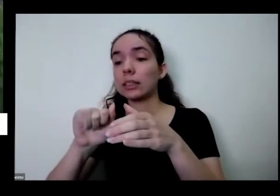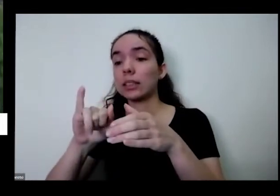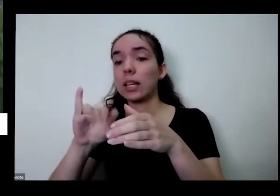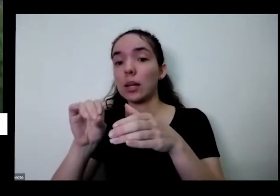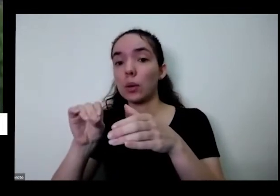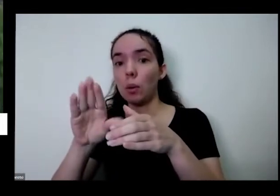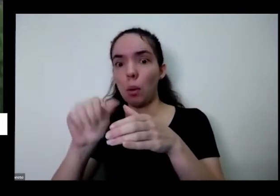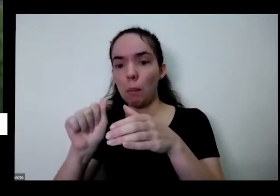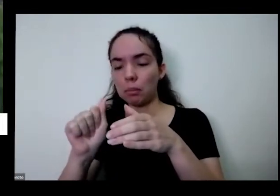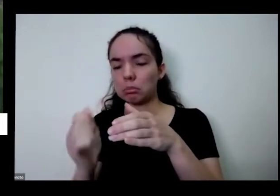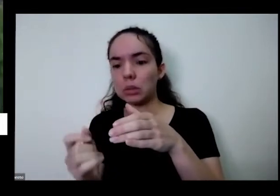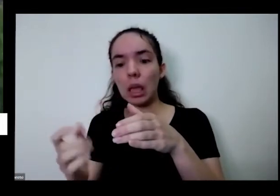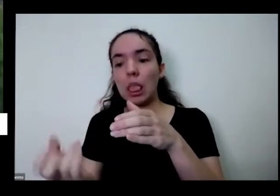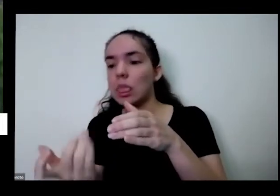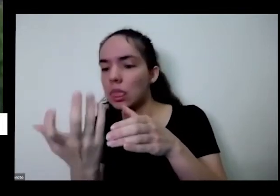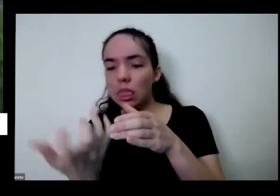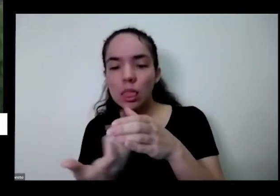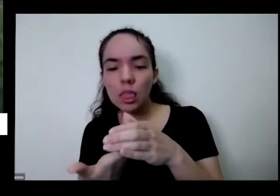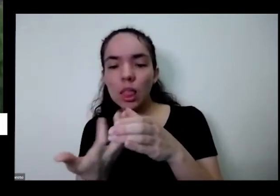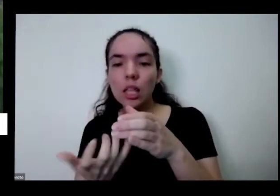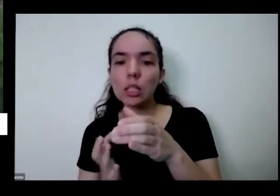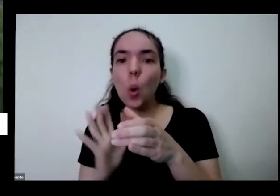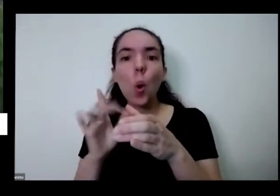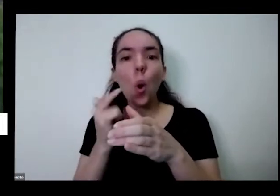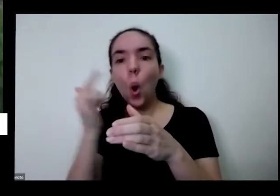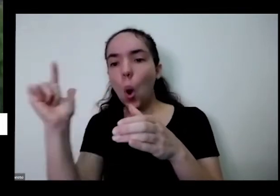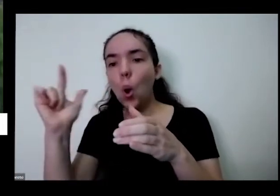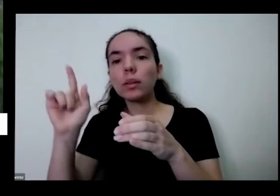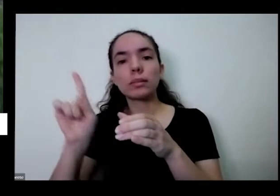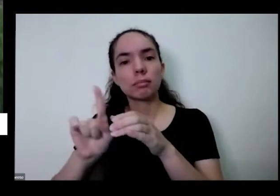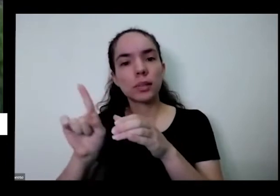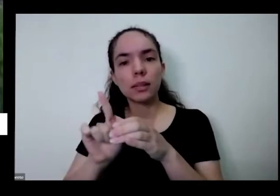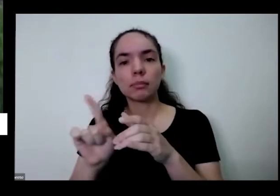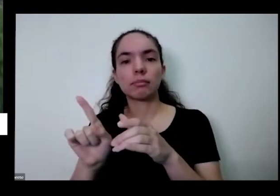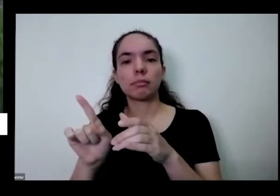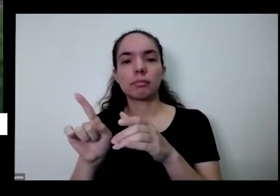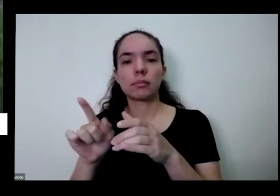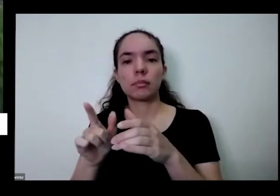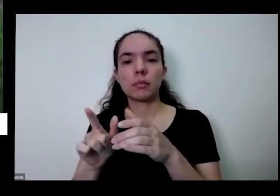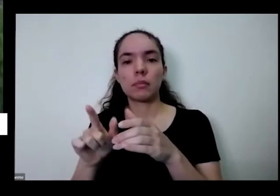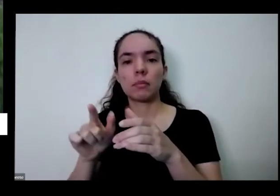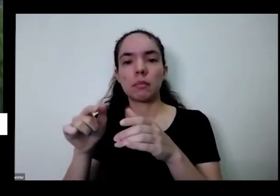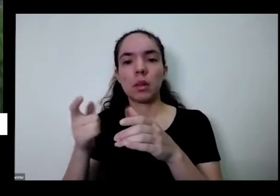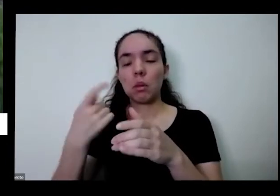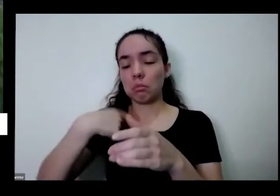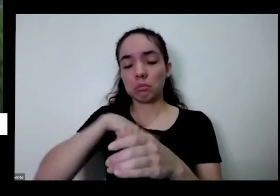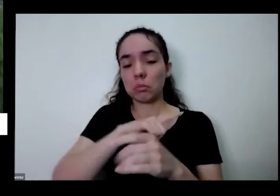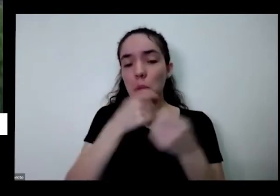e nasceu tudo isso são plantas não convencionais que a gente nem precisa plantar e elas estão aí